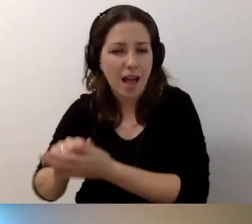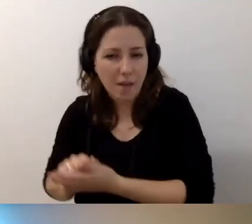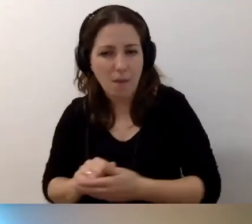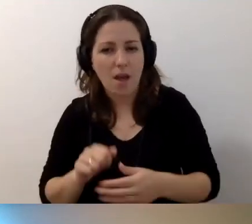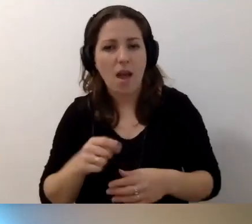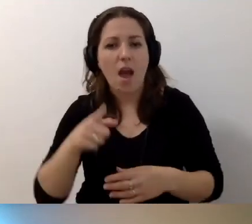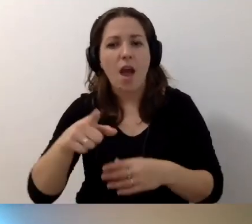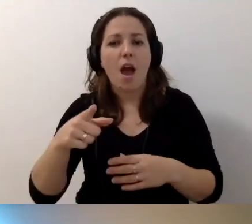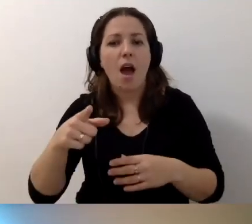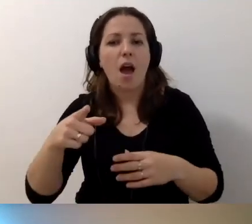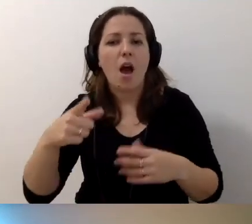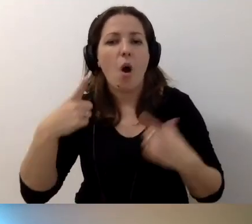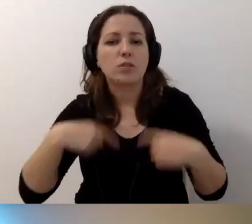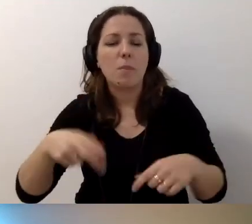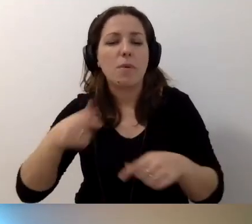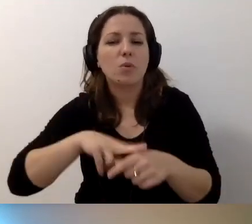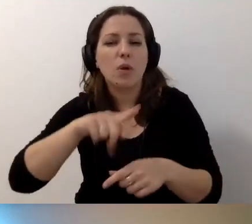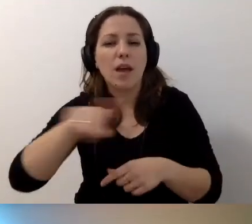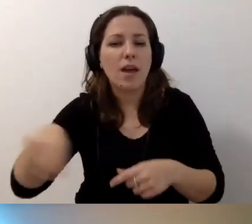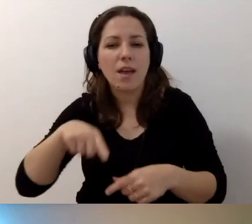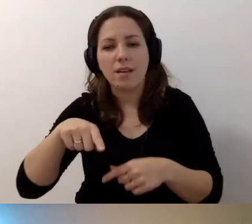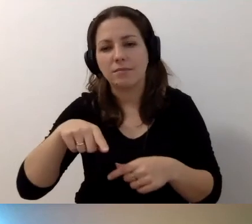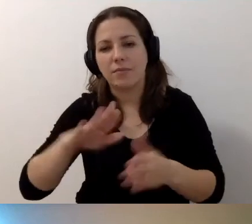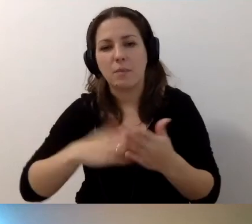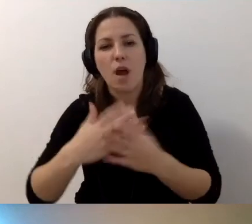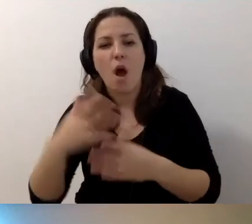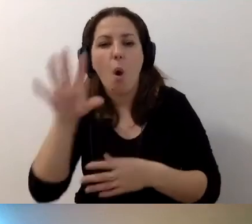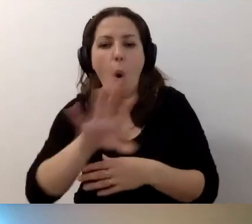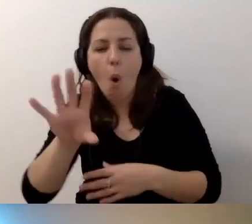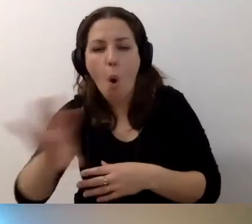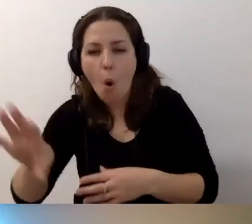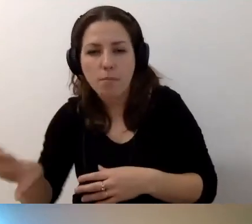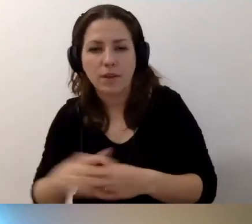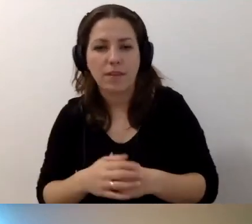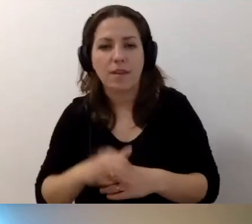Które np. obserwujecie i dochodzicie do wniosku: